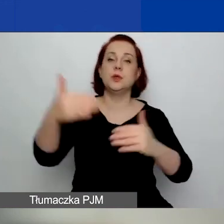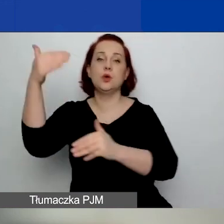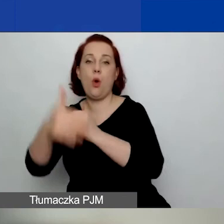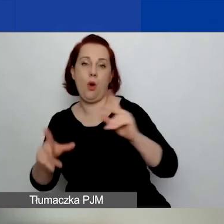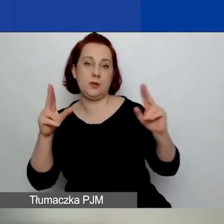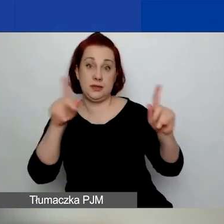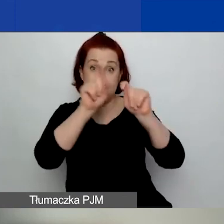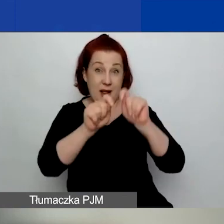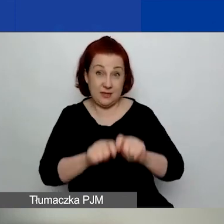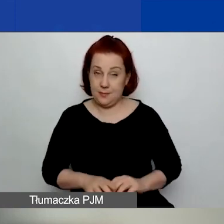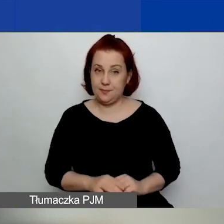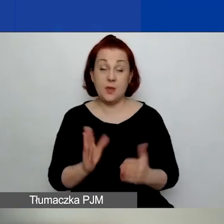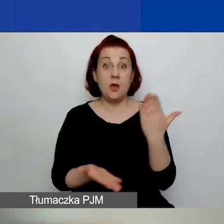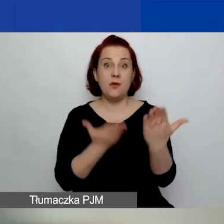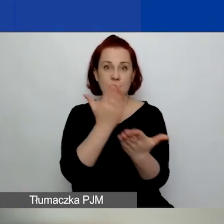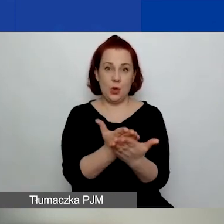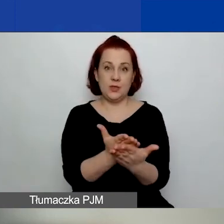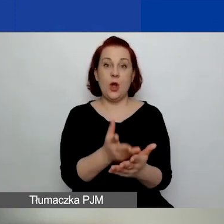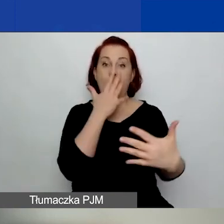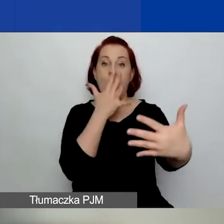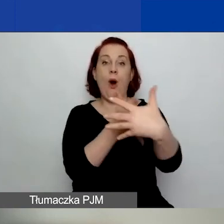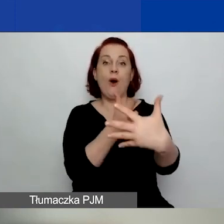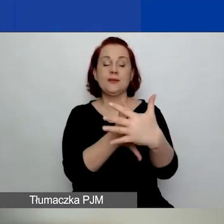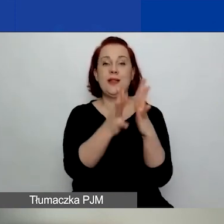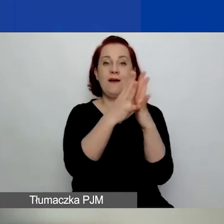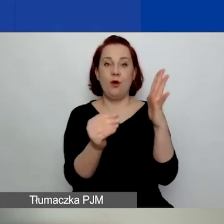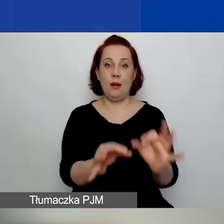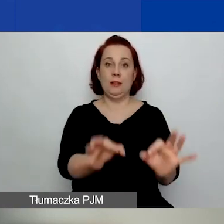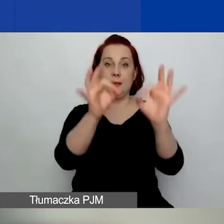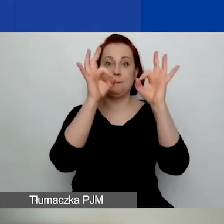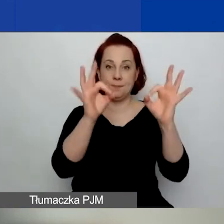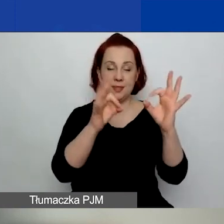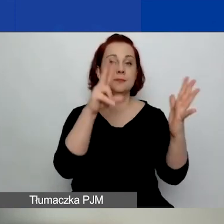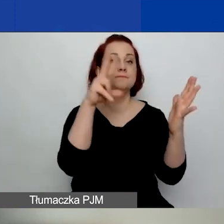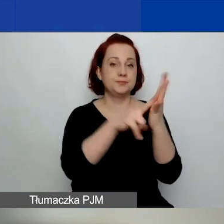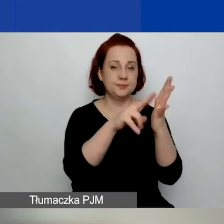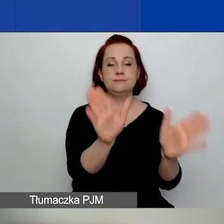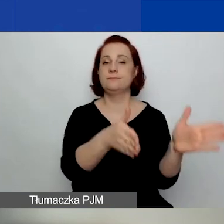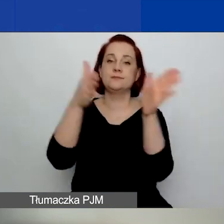Wnioski, które przejdą ocenę formalną, zostają skierowane do oceny merytorycznej.